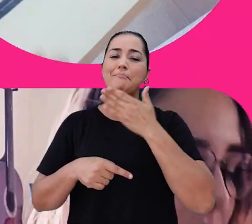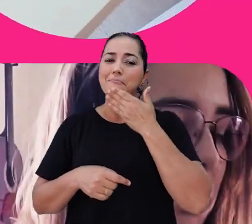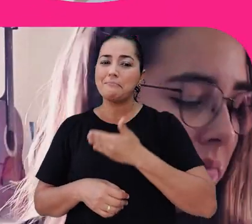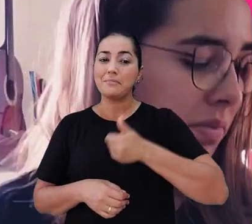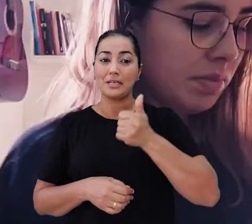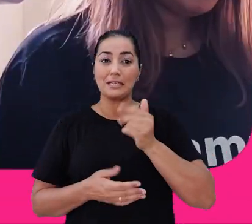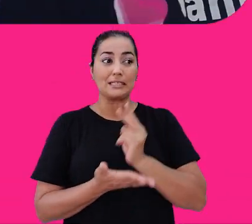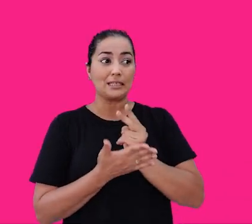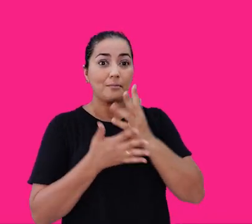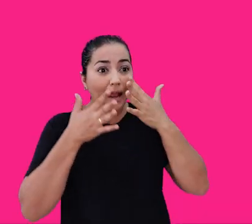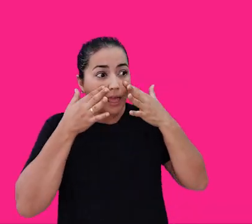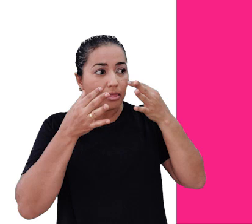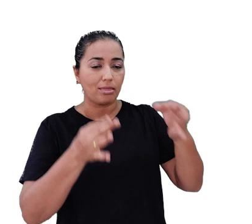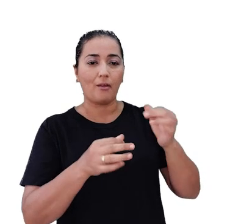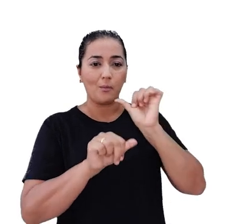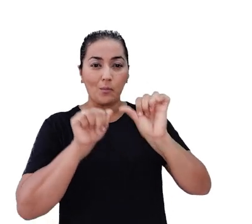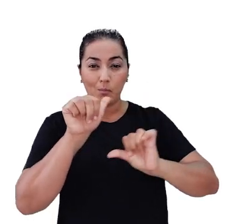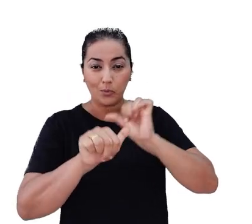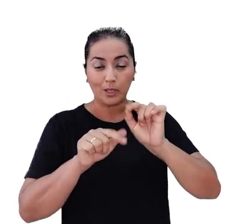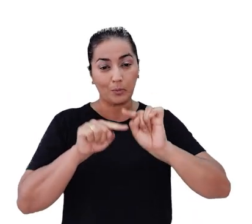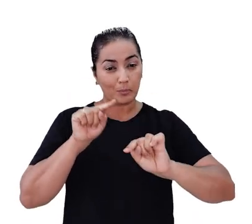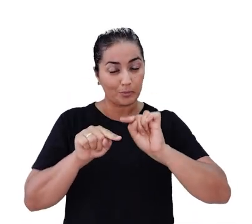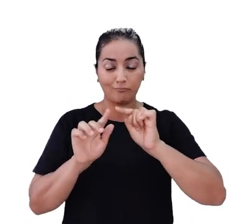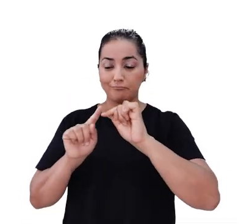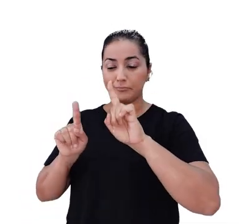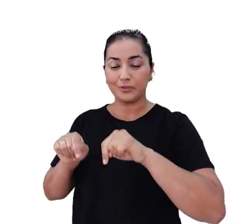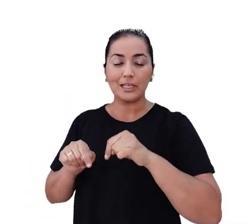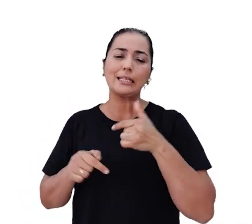Estamos sempre atentos às mudanças dos nossos produtos, projetos e serviços